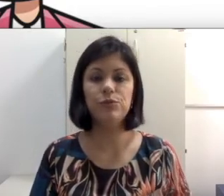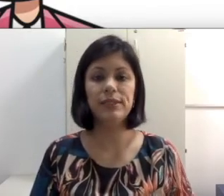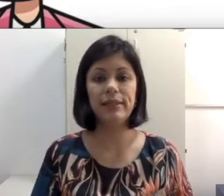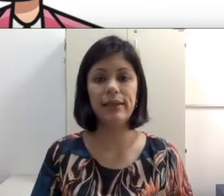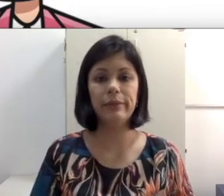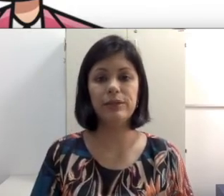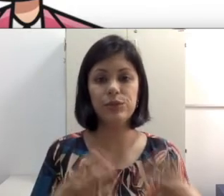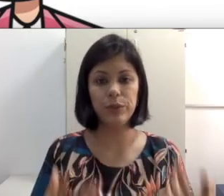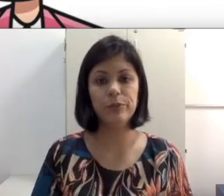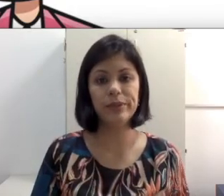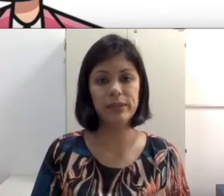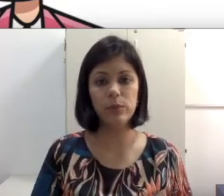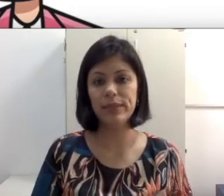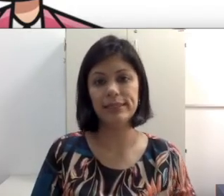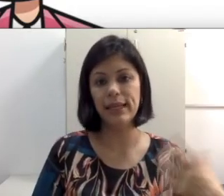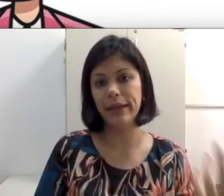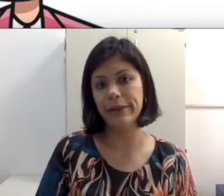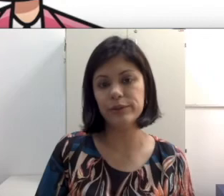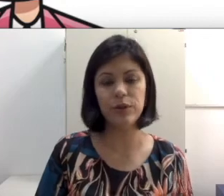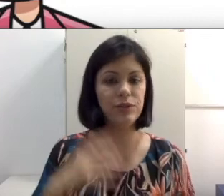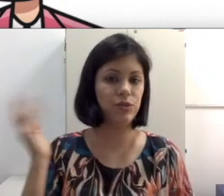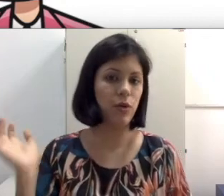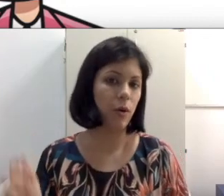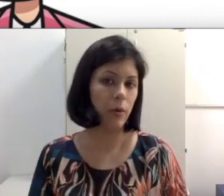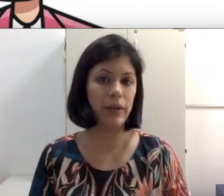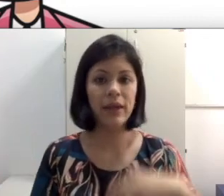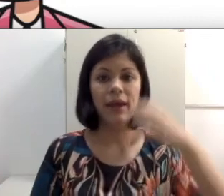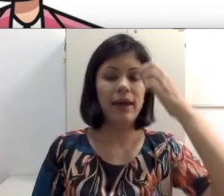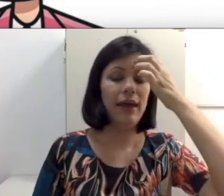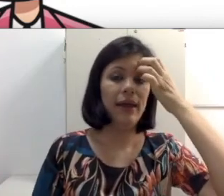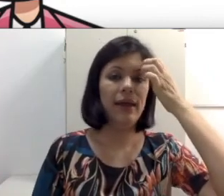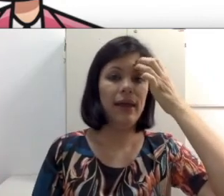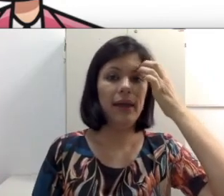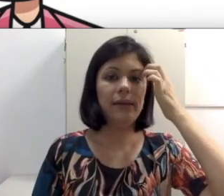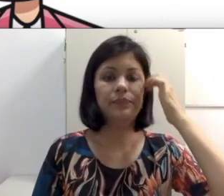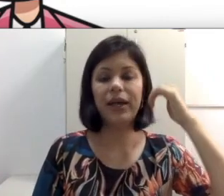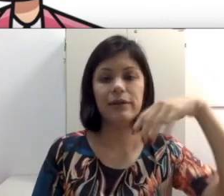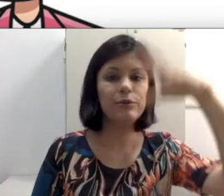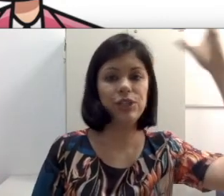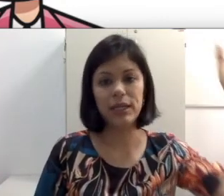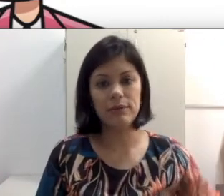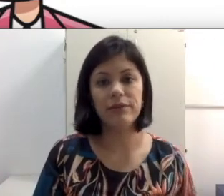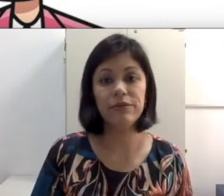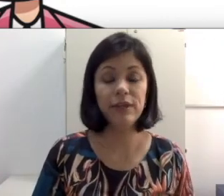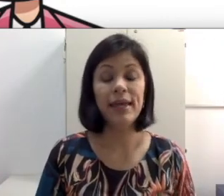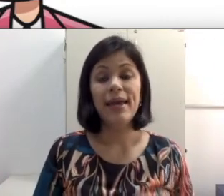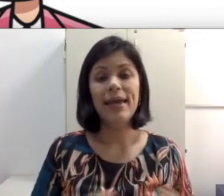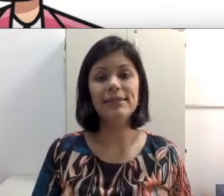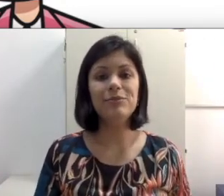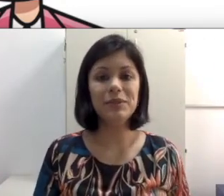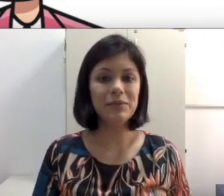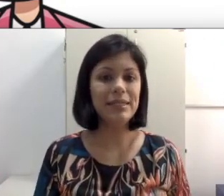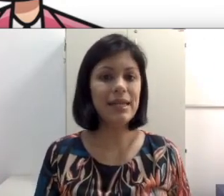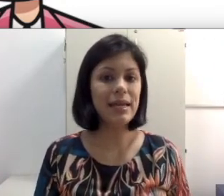que tem animações, por exemplo de desenho, Toy Story, A Era do Gelo, esses filmes são